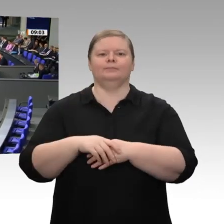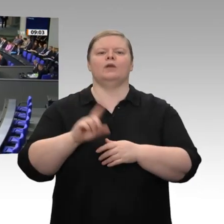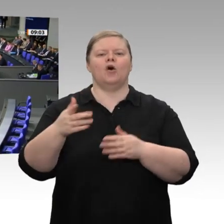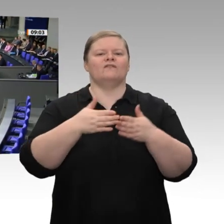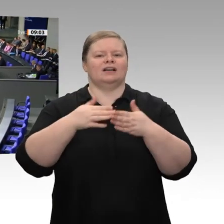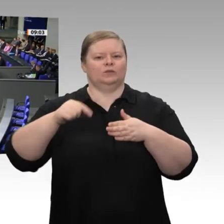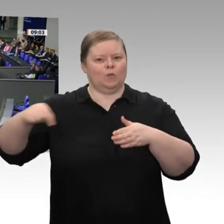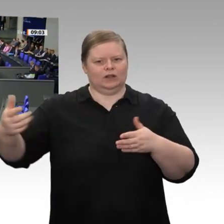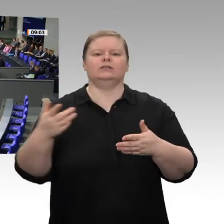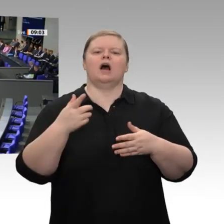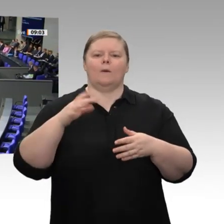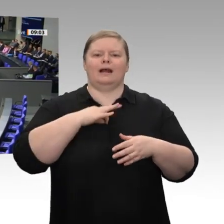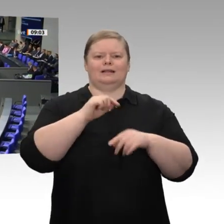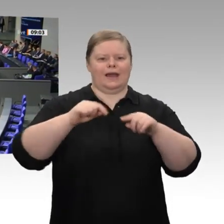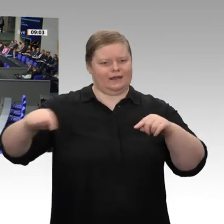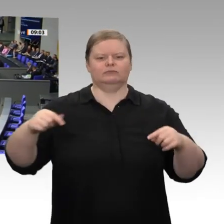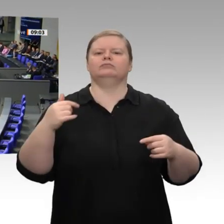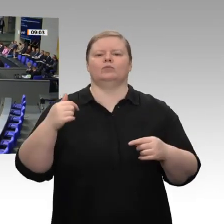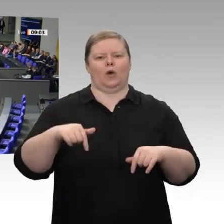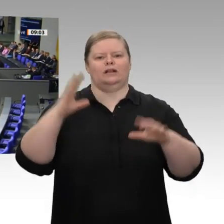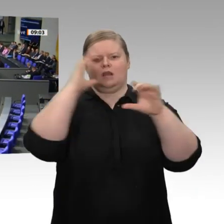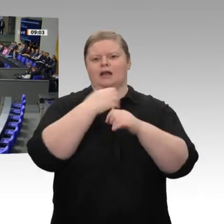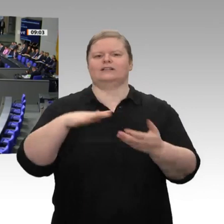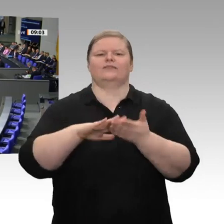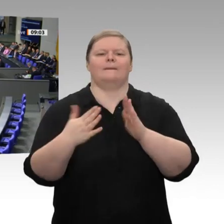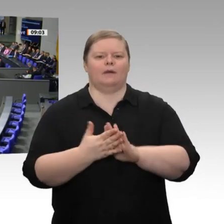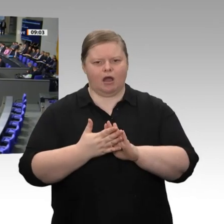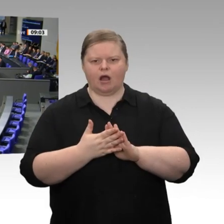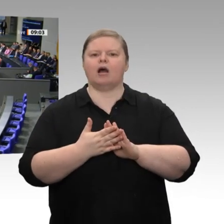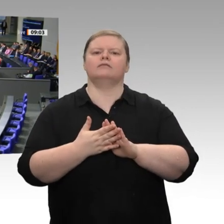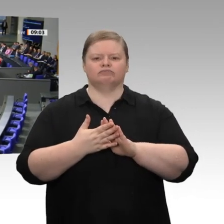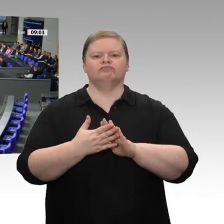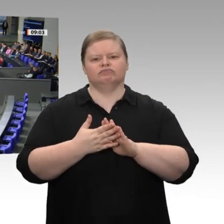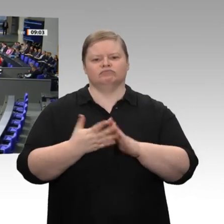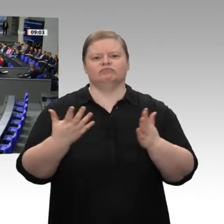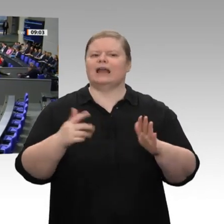überhaupt – eine erleichterte Abschreibung digitaler Wirtschaftsgüter vornehmen werden,